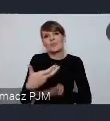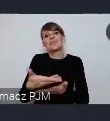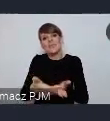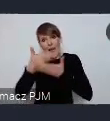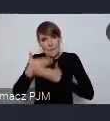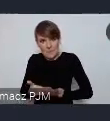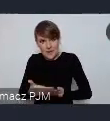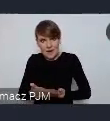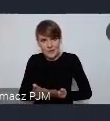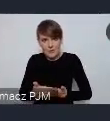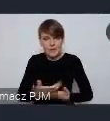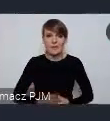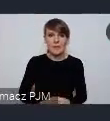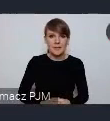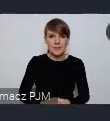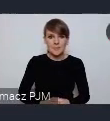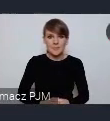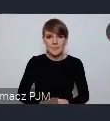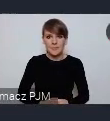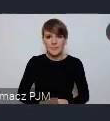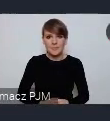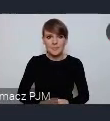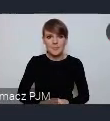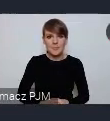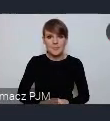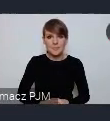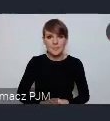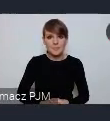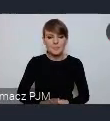Żebyśmy mogli na przykład swoje miasta partnerskie